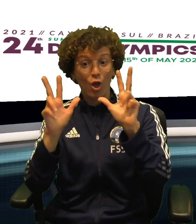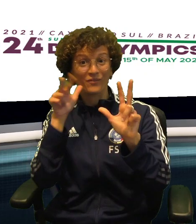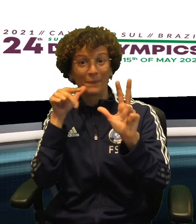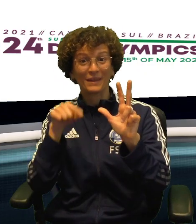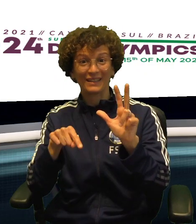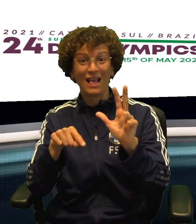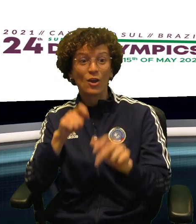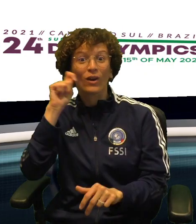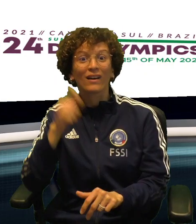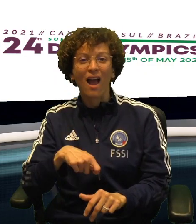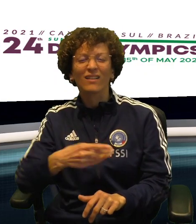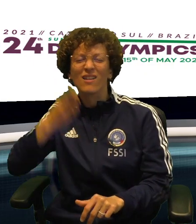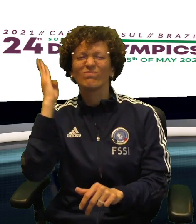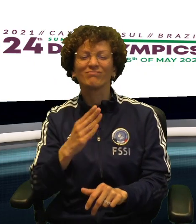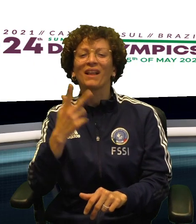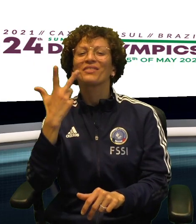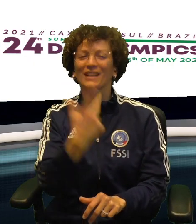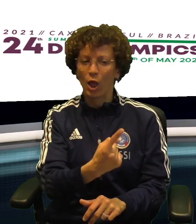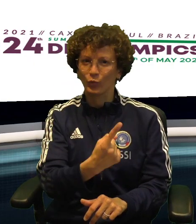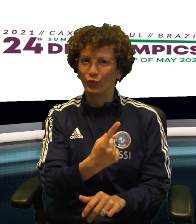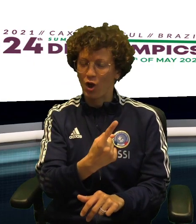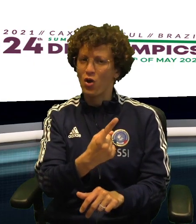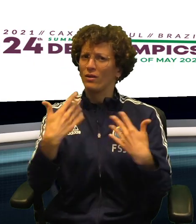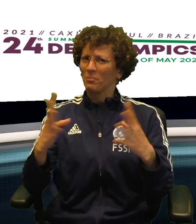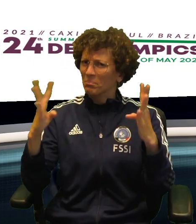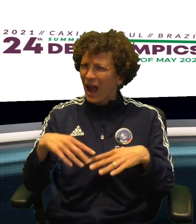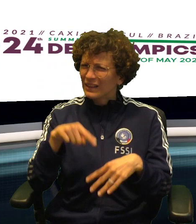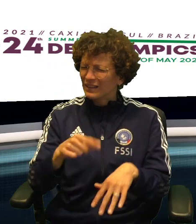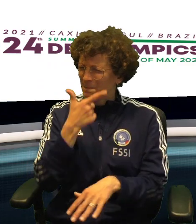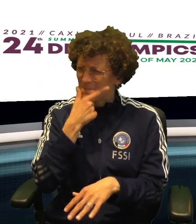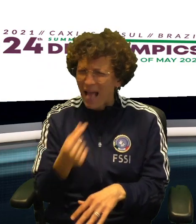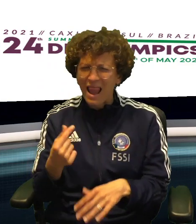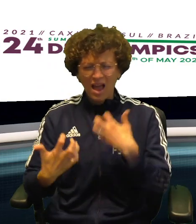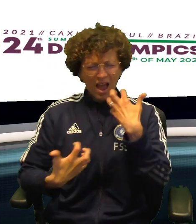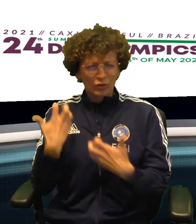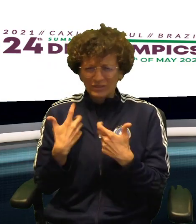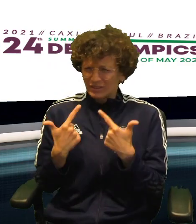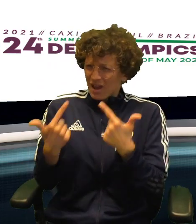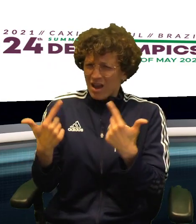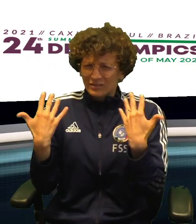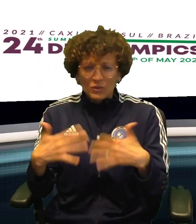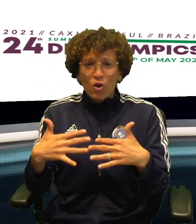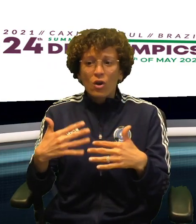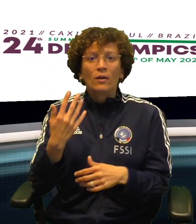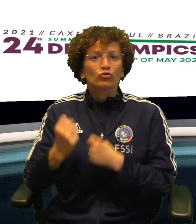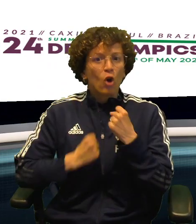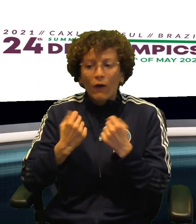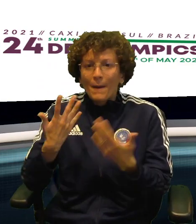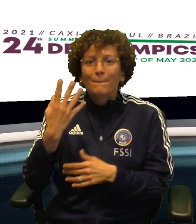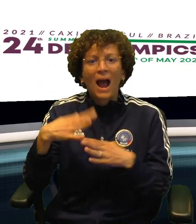IL VOLLEY HA MESSO AL TAPPETO L'UCRAINA PER 3 A 1 IN DOPO UNA GARA ALTRETTANTO BELLA ED ENTUSIASMANTE